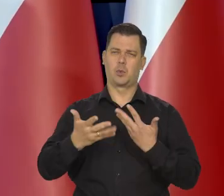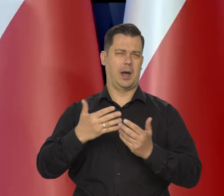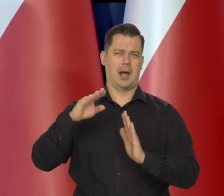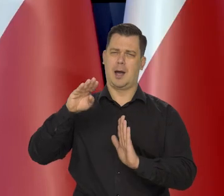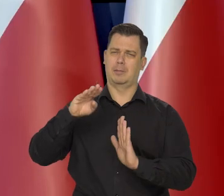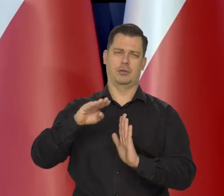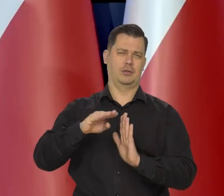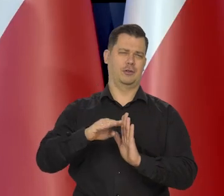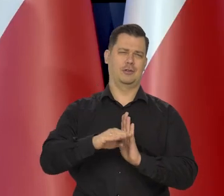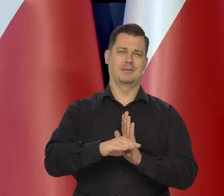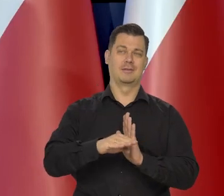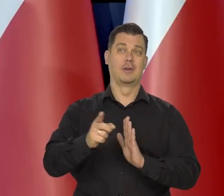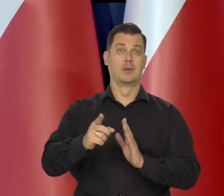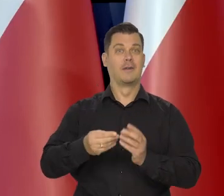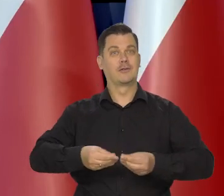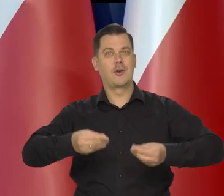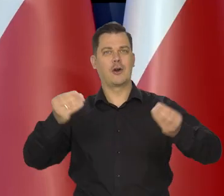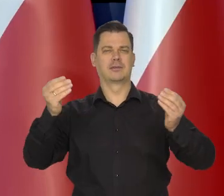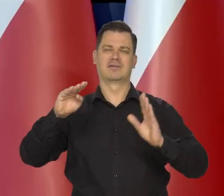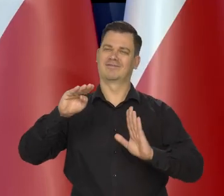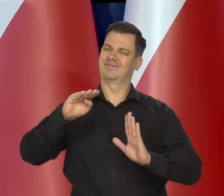Słabnie tempo wzrostu gospodarczego.